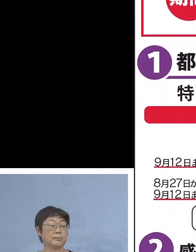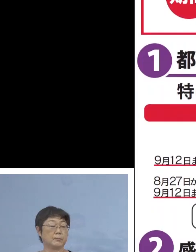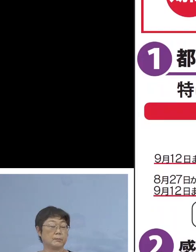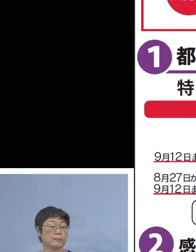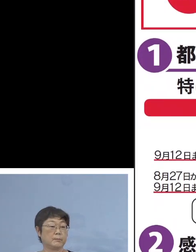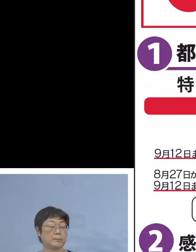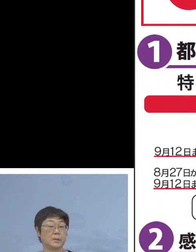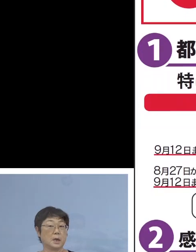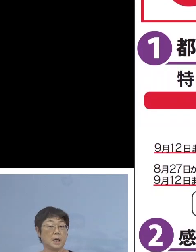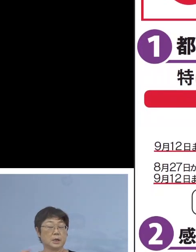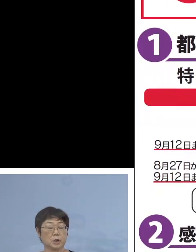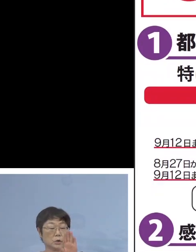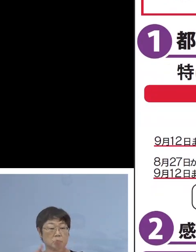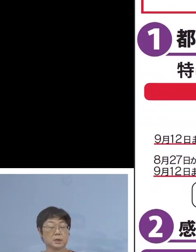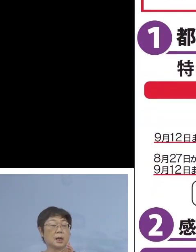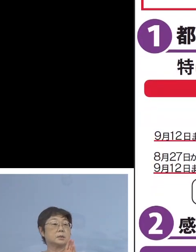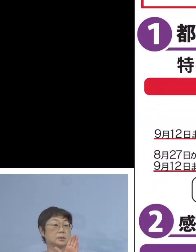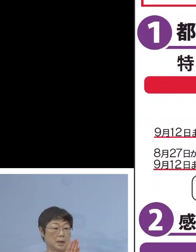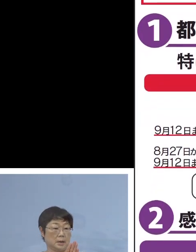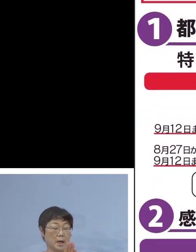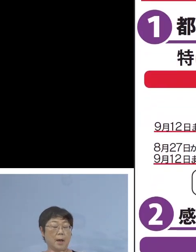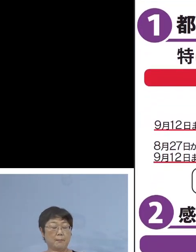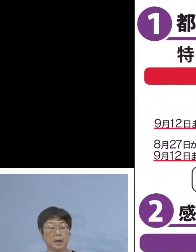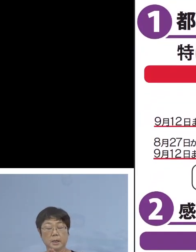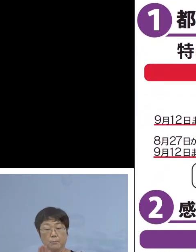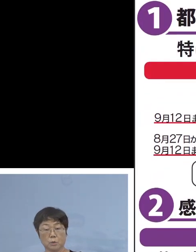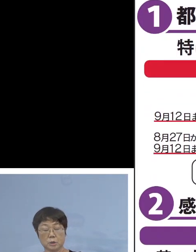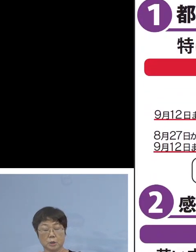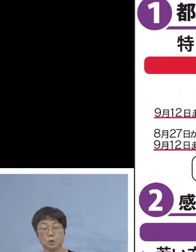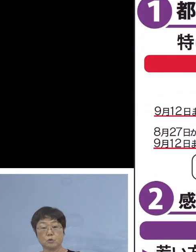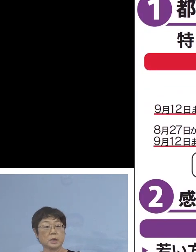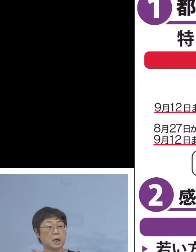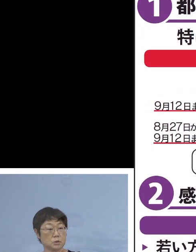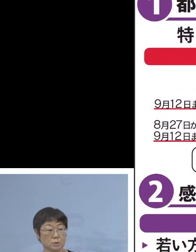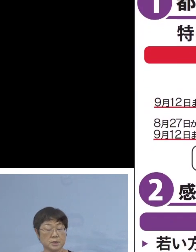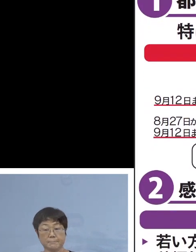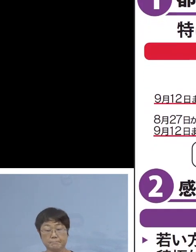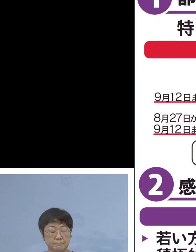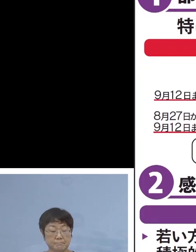「緊急事態宣言」「まん延防止等重点措置」 もう書ききれないぐらい